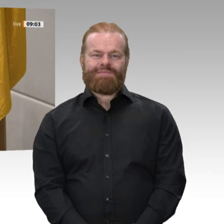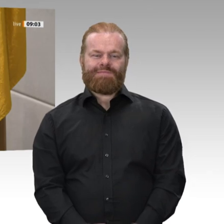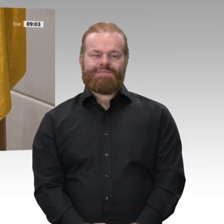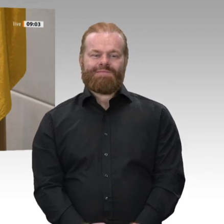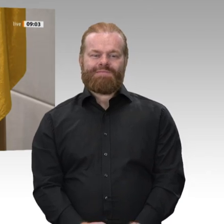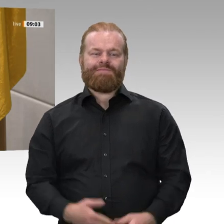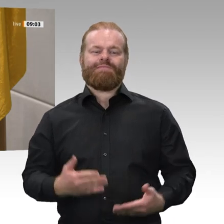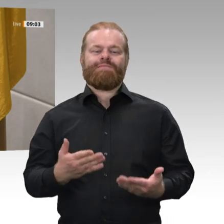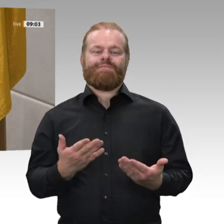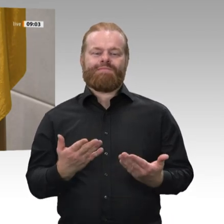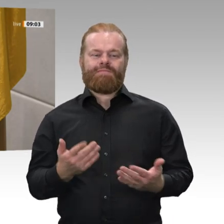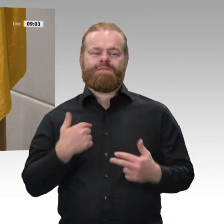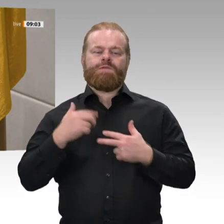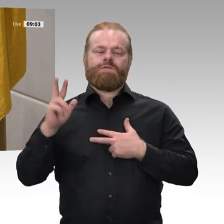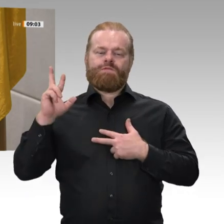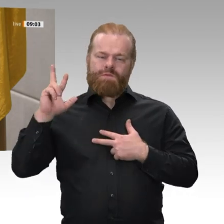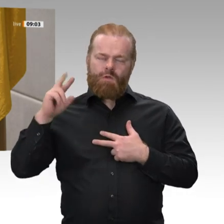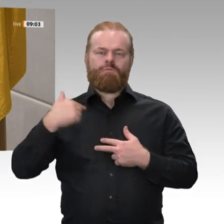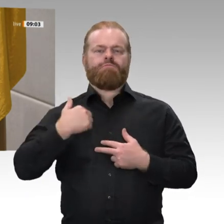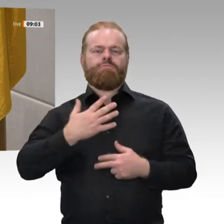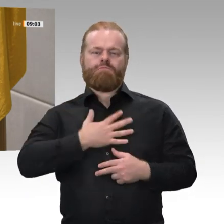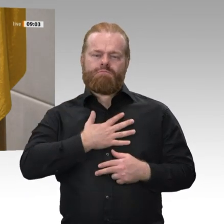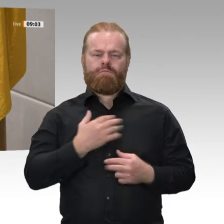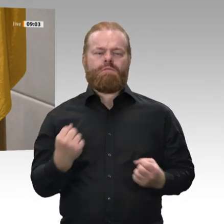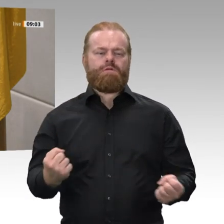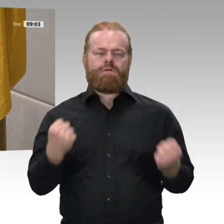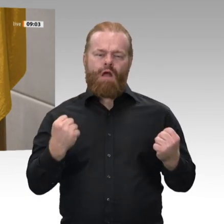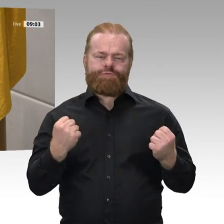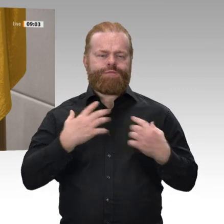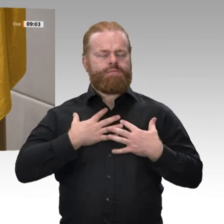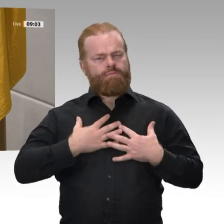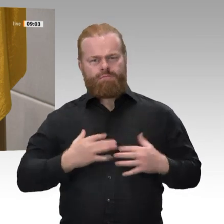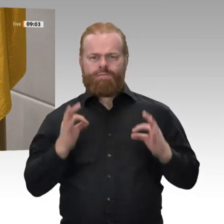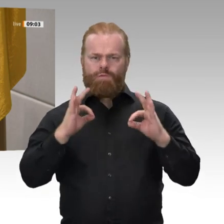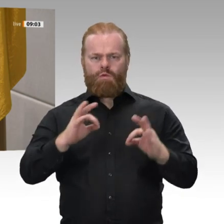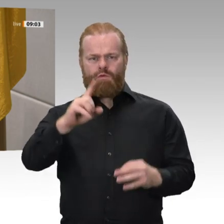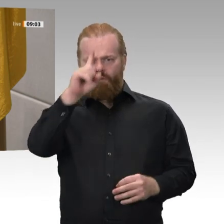Volkes widmen, seinen Nutzen mehren, Schaden von ihm wenden, das Grundgesetz